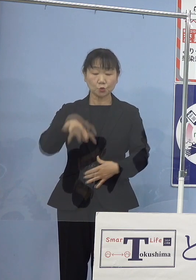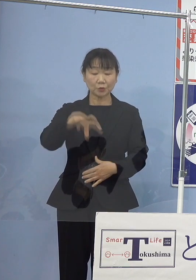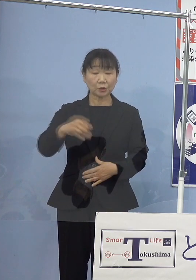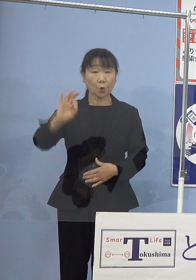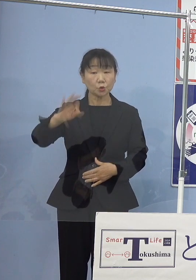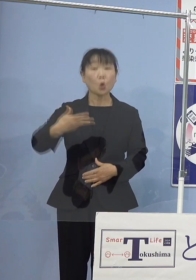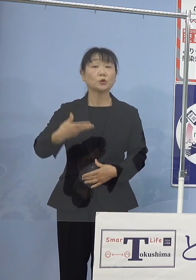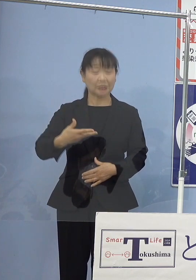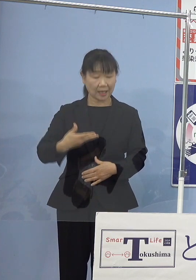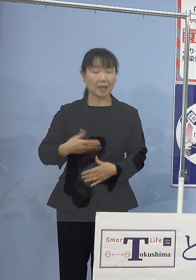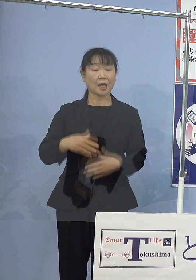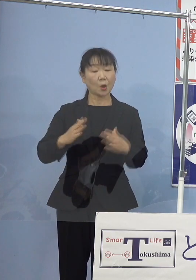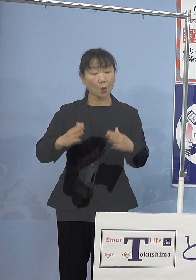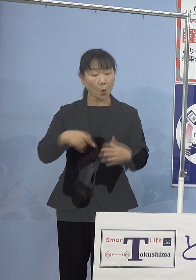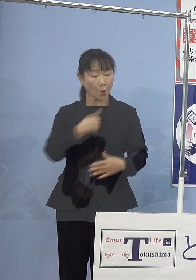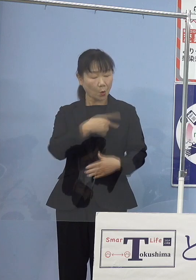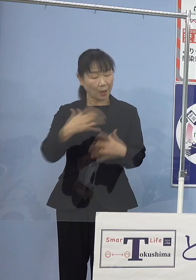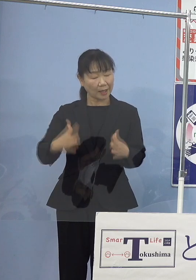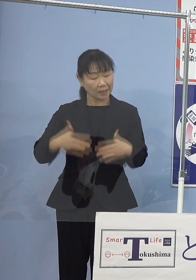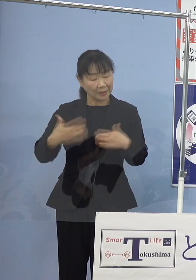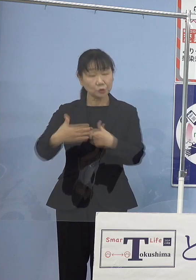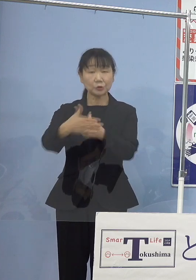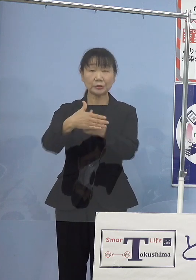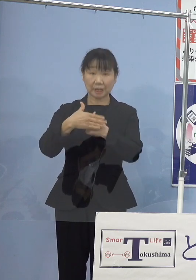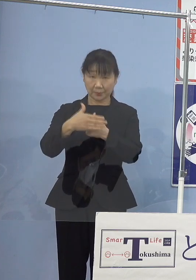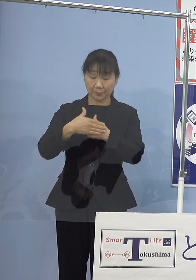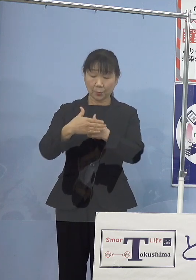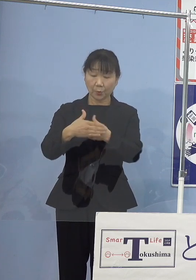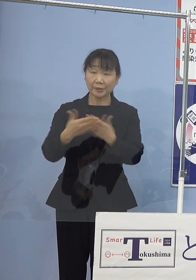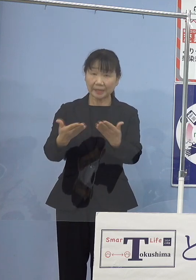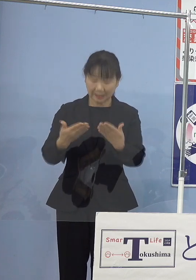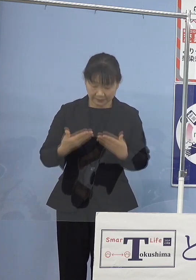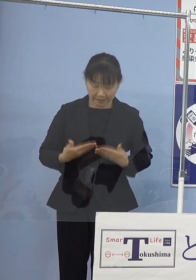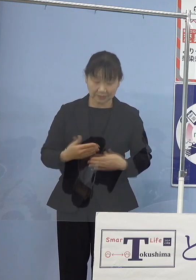心温まるご支援も賜ったところであります